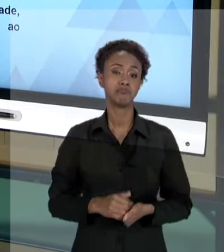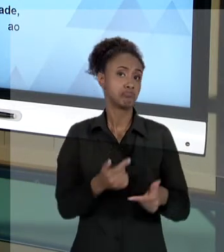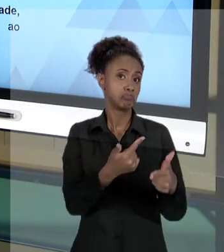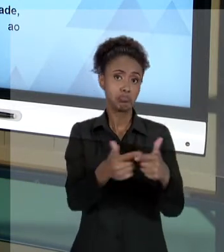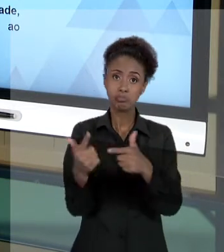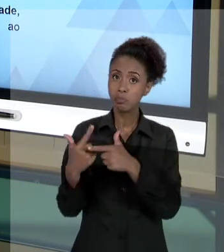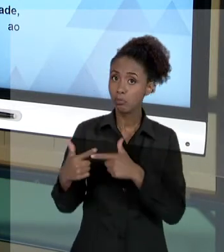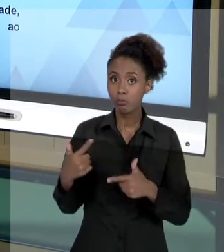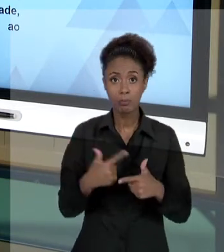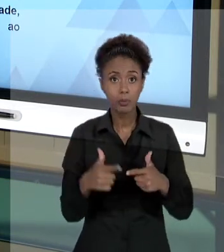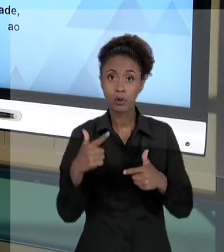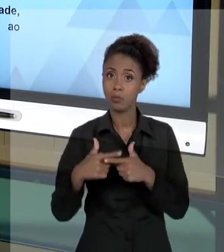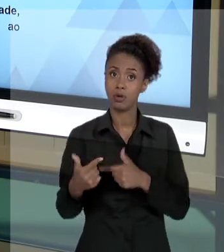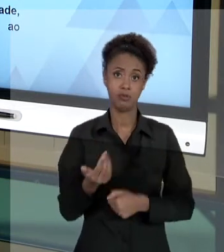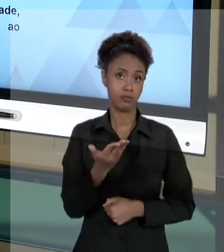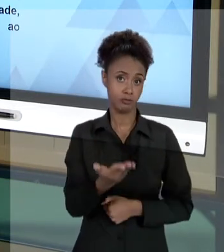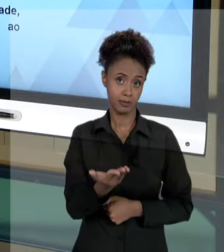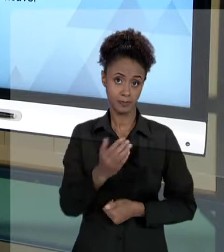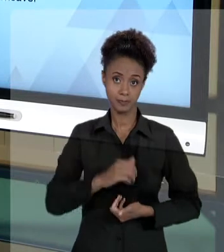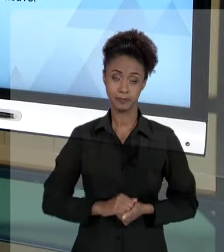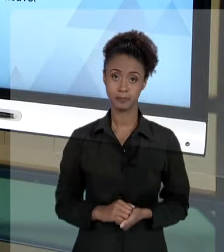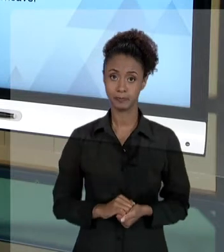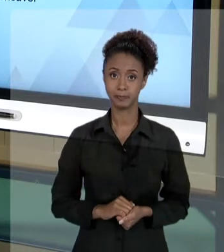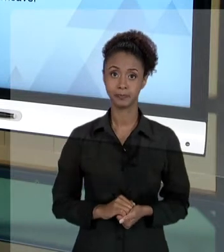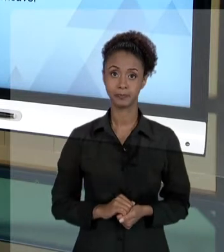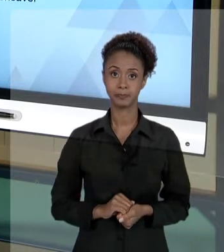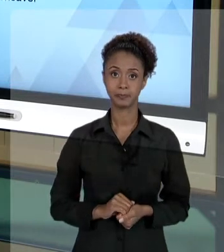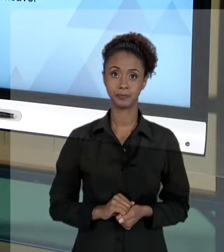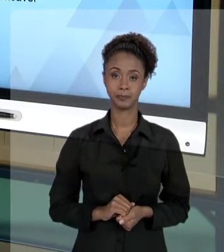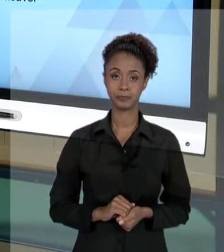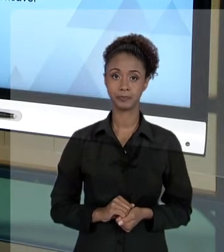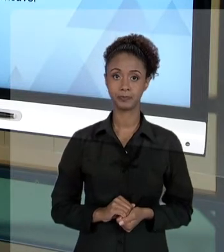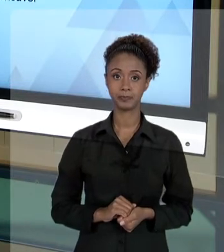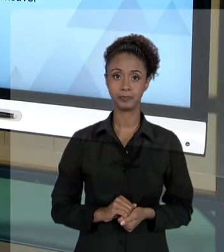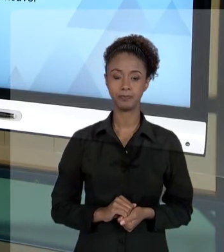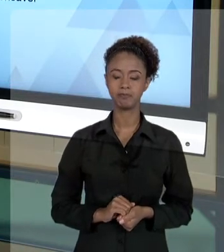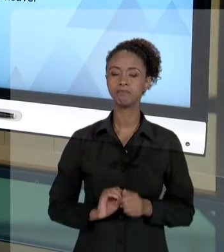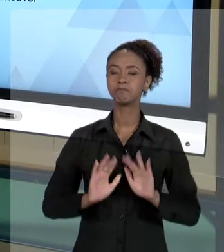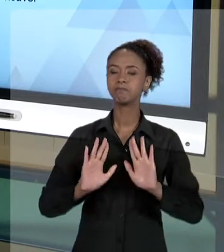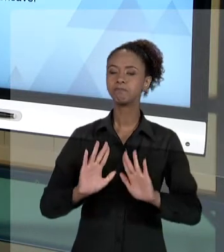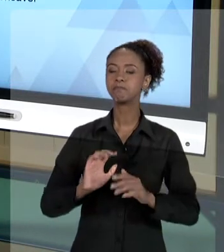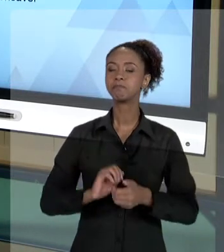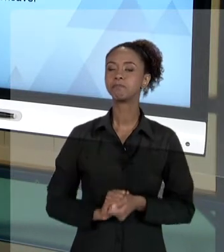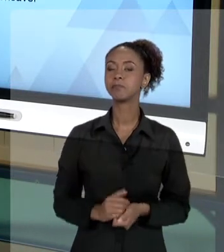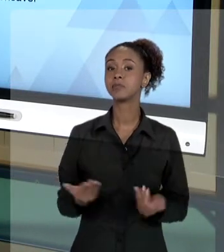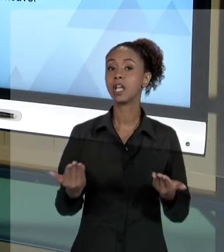PROBLEMAS PARA VOCÊ, GESTOR. AGORA, UM ASPECTO QUE PODE DECORRER DO "AGIR" DO